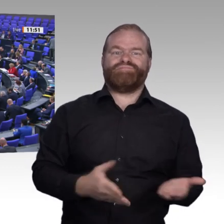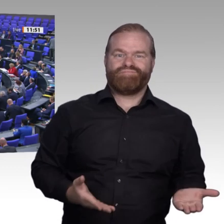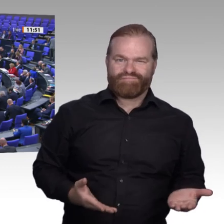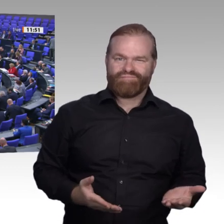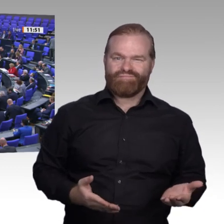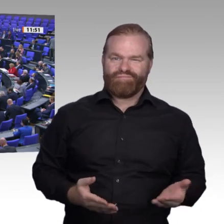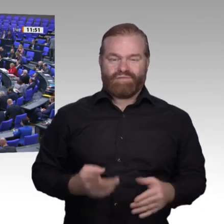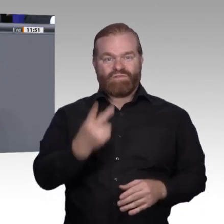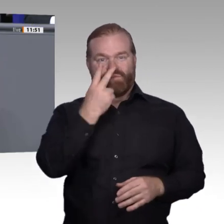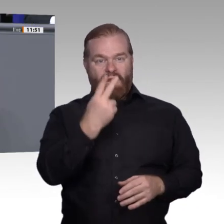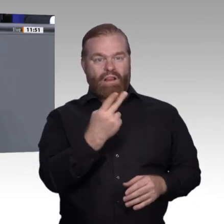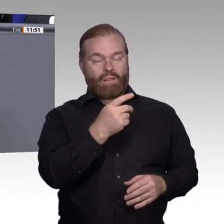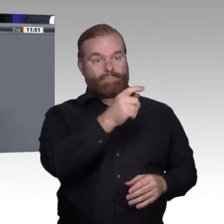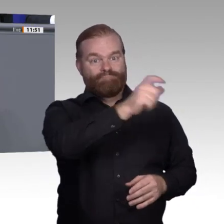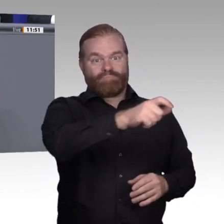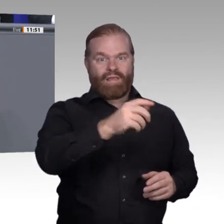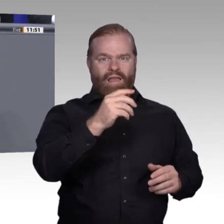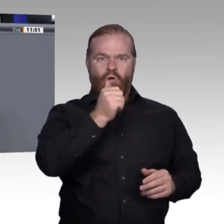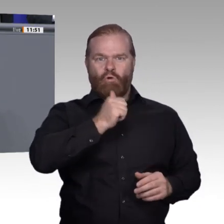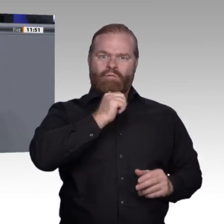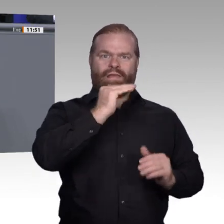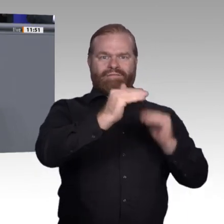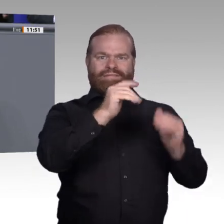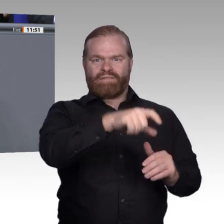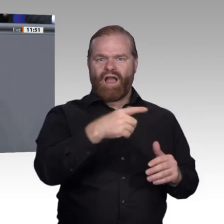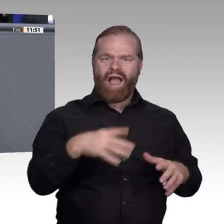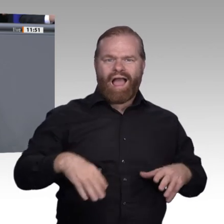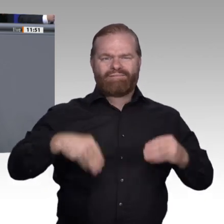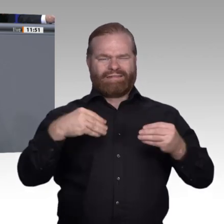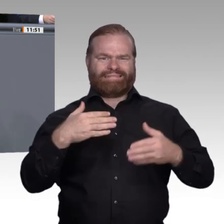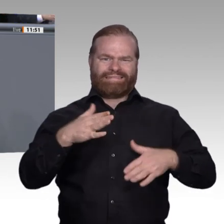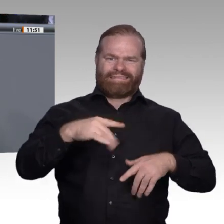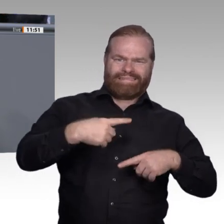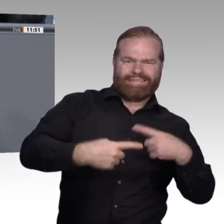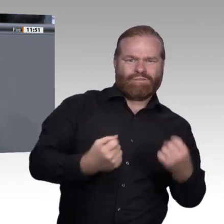das Gerede über zu viele Abiturienten nicht mehr hören. Das ist nicht unser Problem.